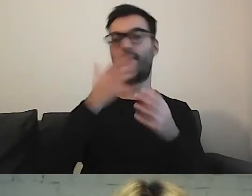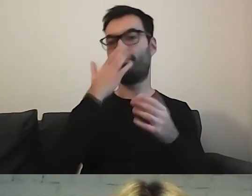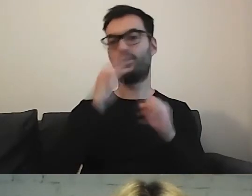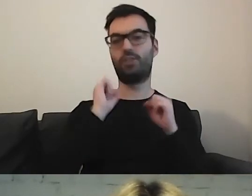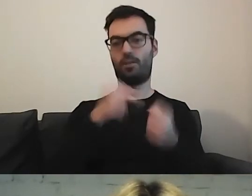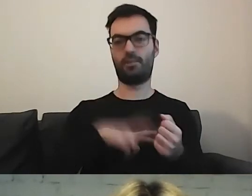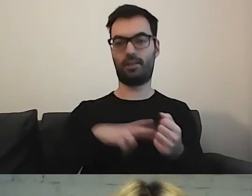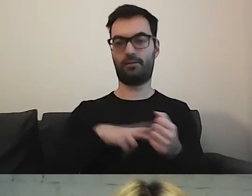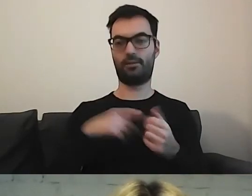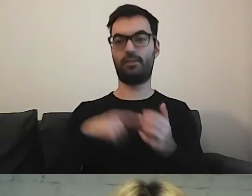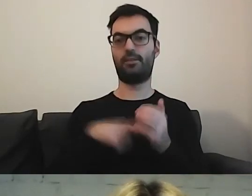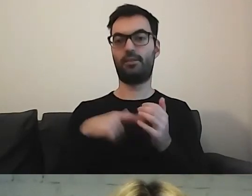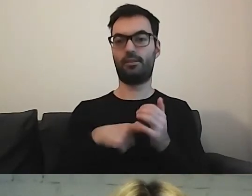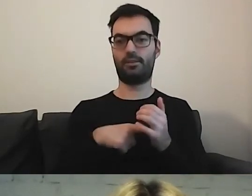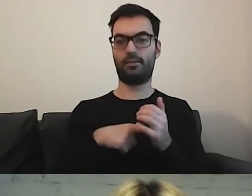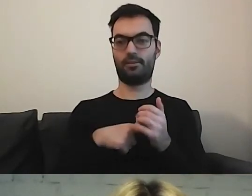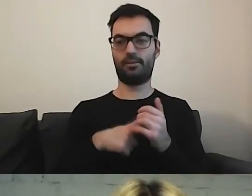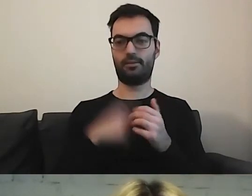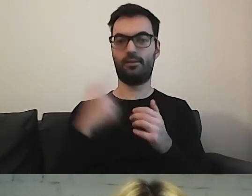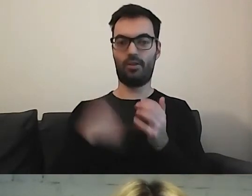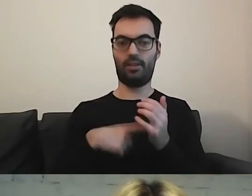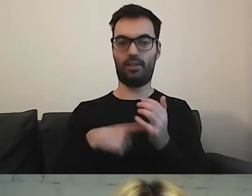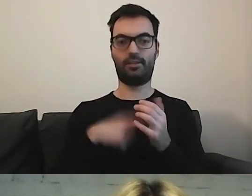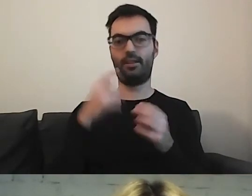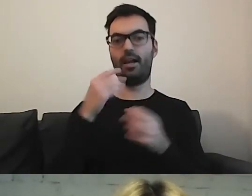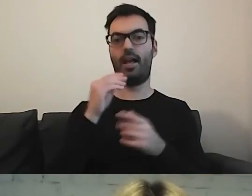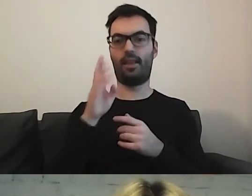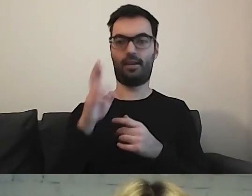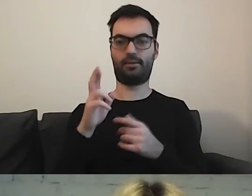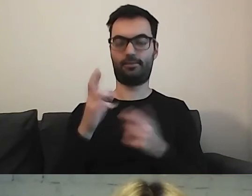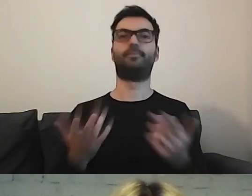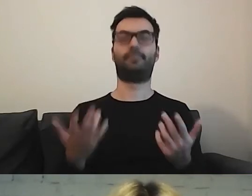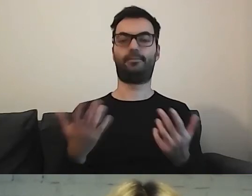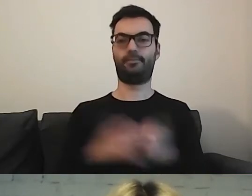znaleźć informację w tekście łatwym do czytania i rozumienia.